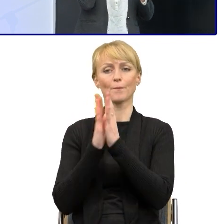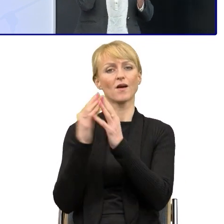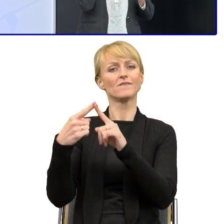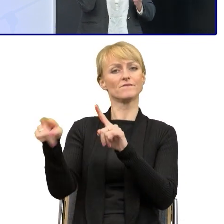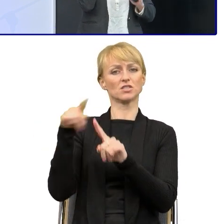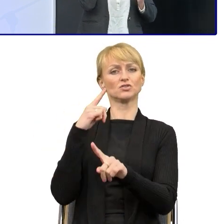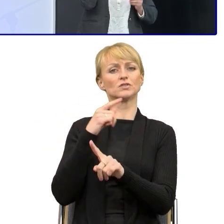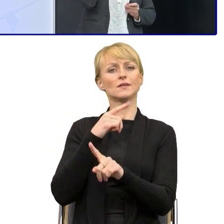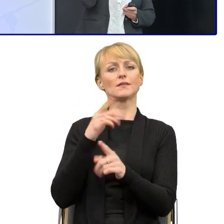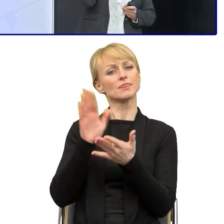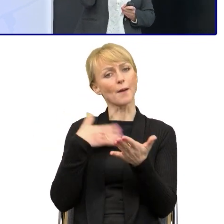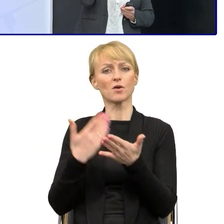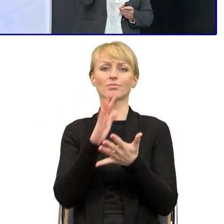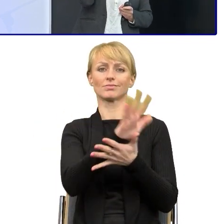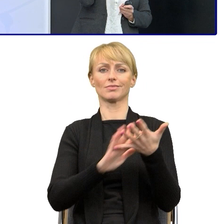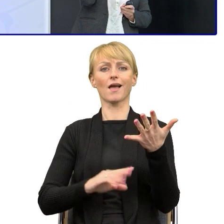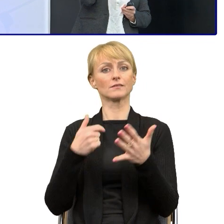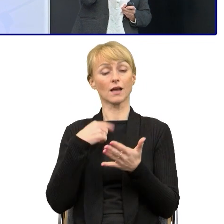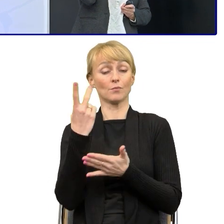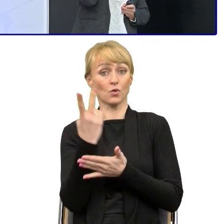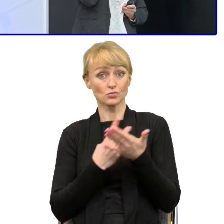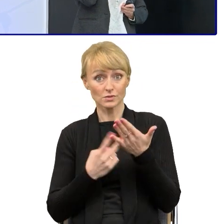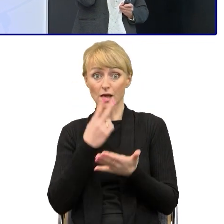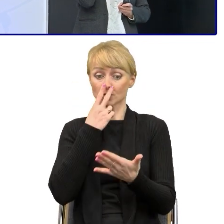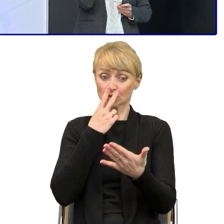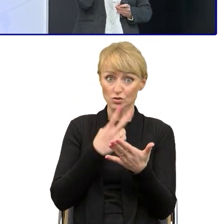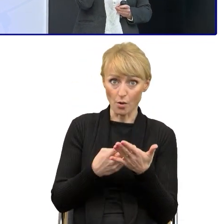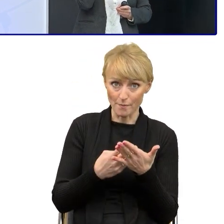ja sobie poczytam, zobaczę co tam jest napisane, no i popracujemy nad tym.